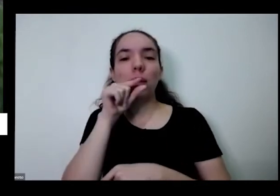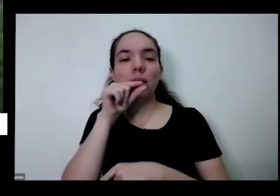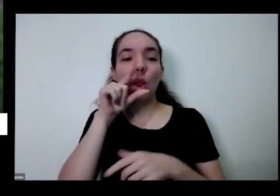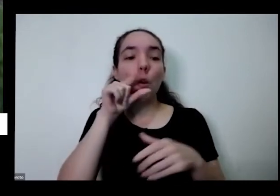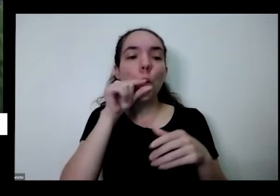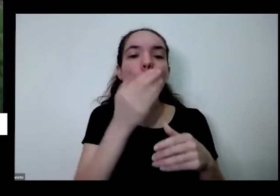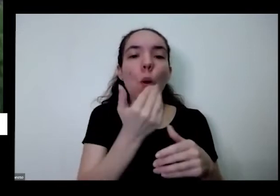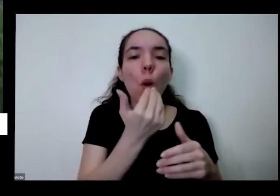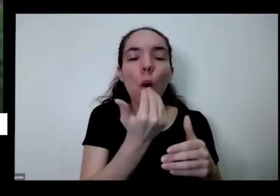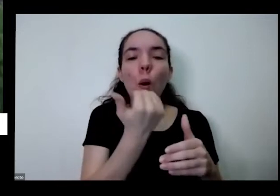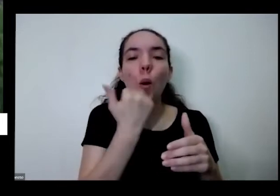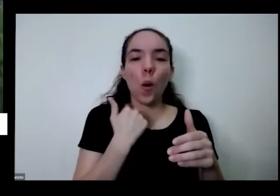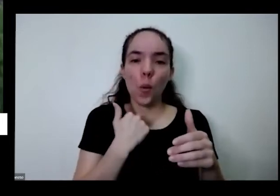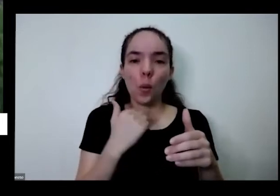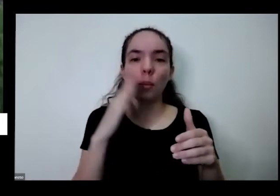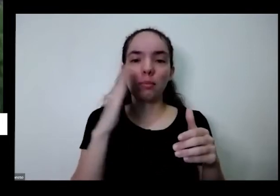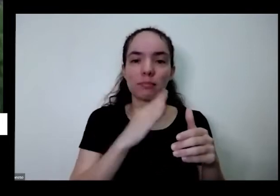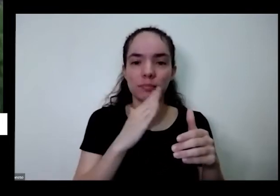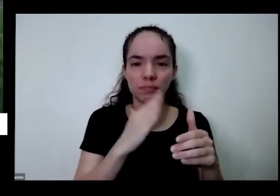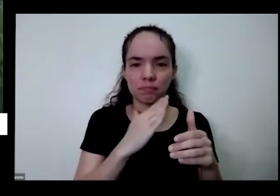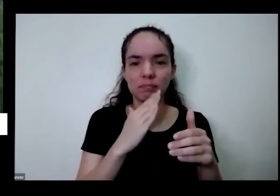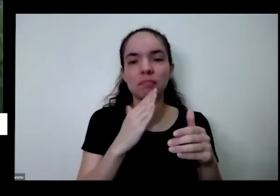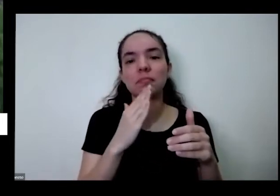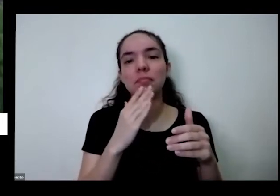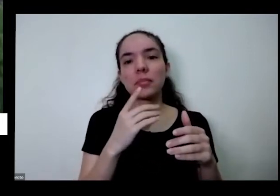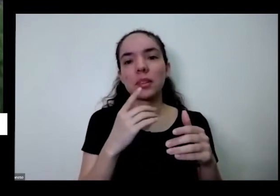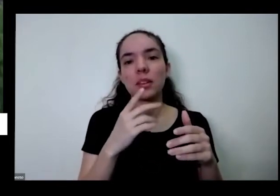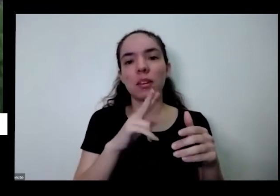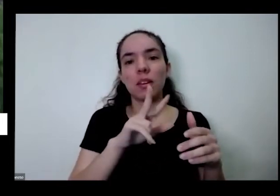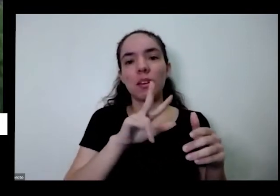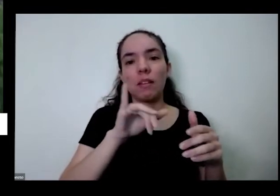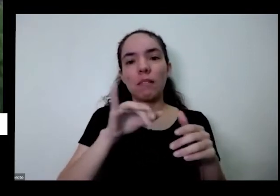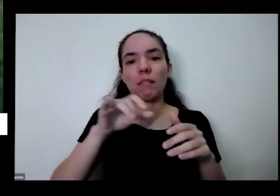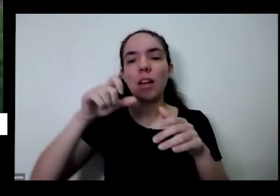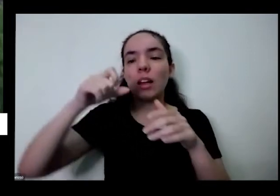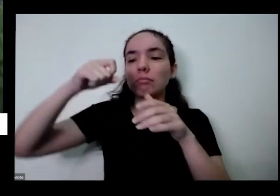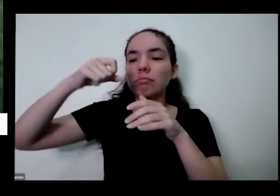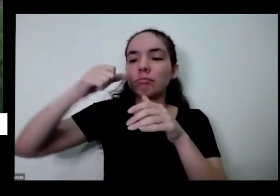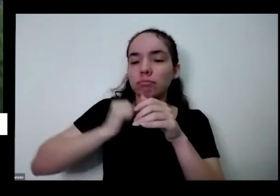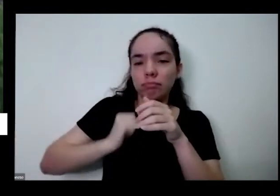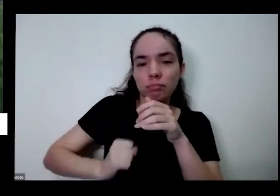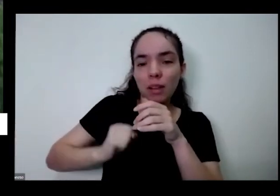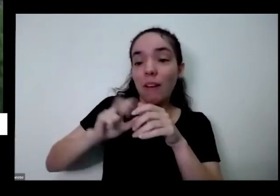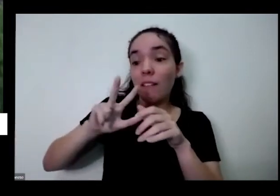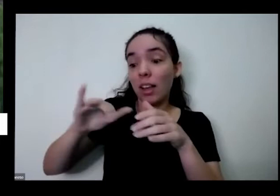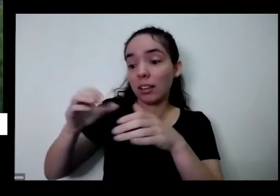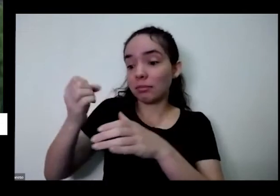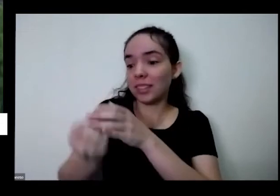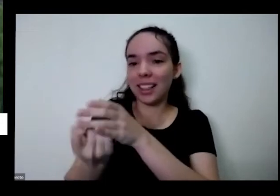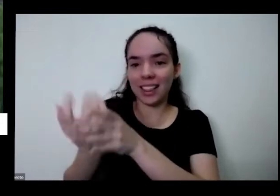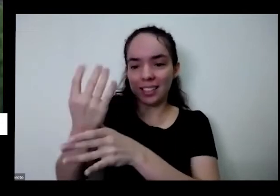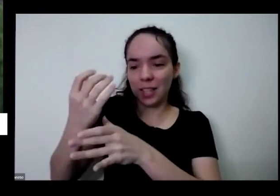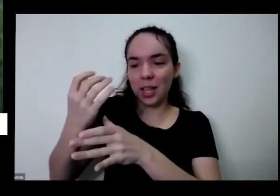tomate cereja lá aonde eles vão fazendo cocozinho pai nascendo outro pezinho e abrace um pezinho